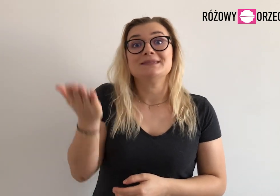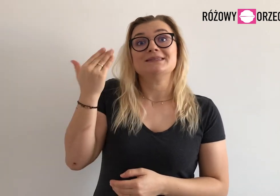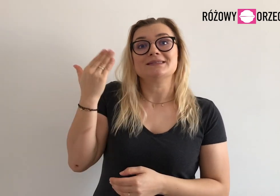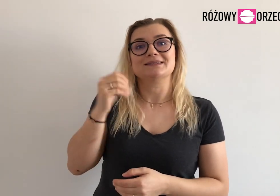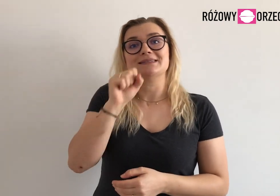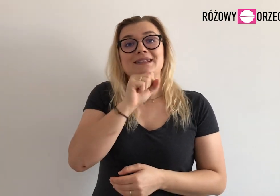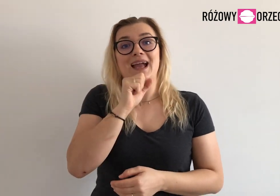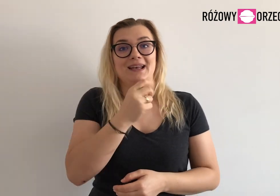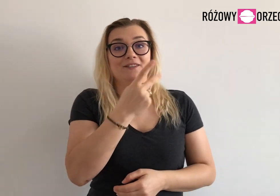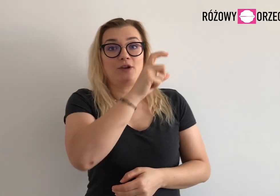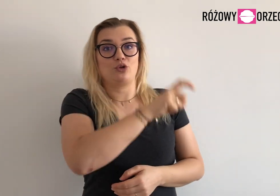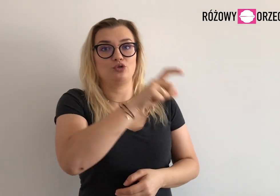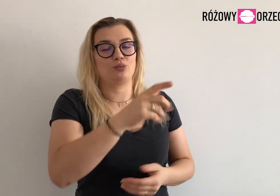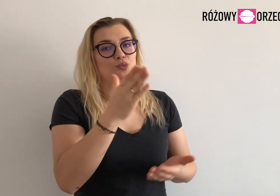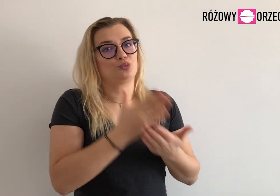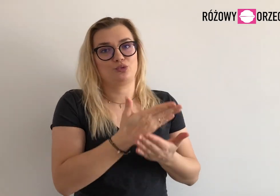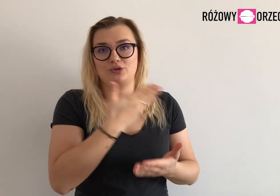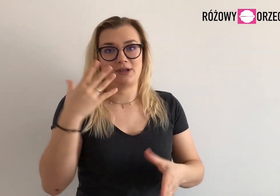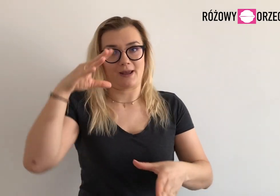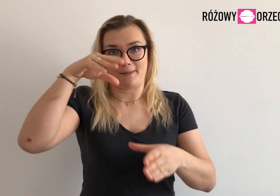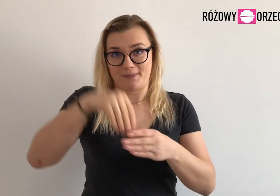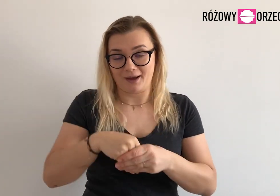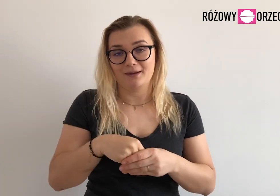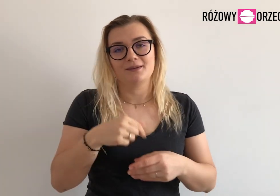Dwóch osób, które do tej pory były w zespole, już w nim nie pracują.